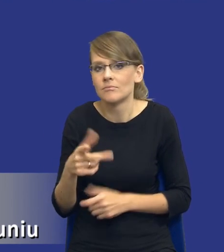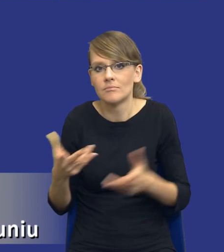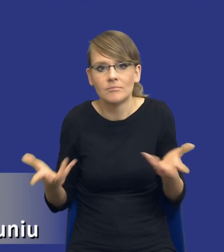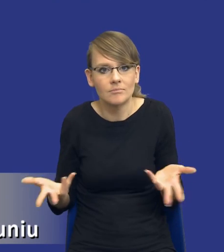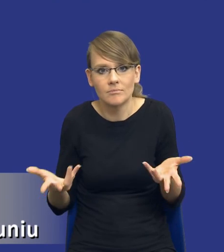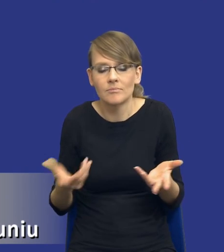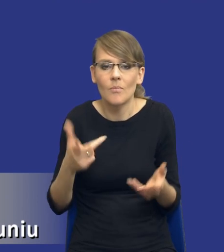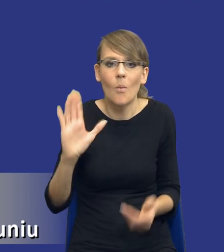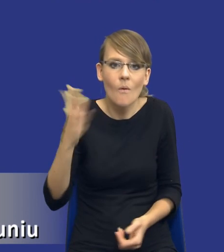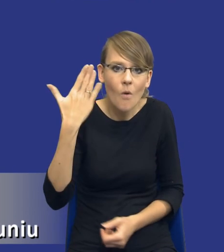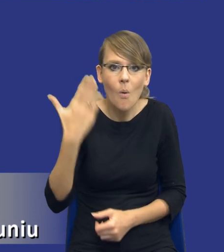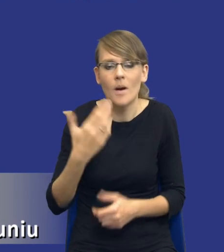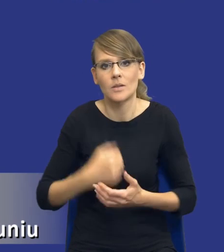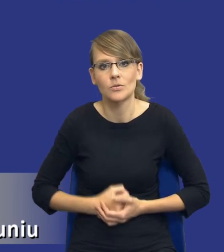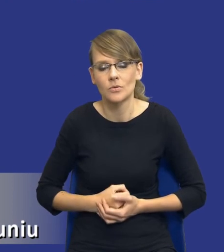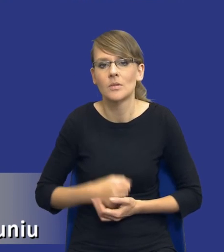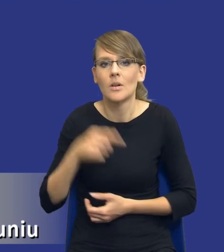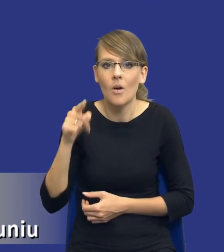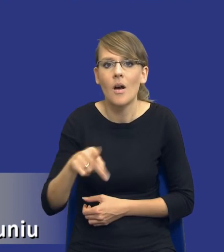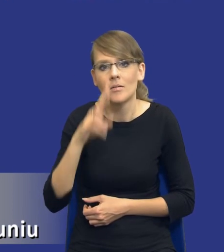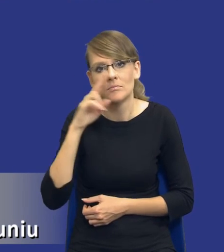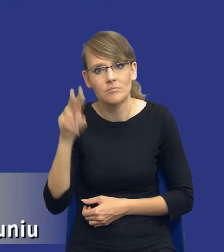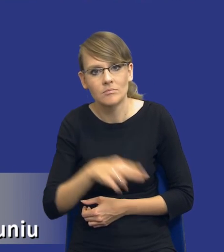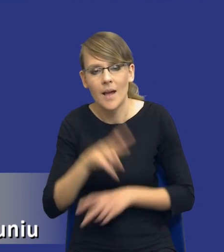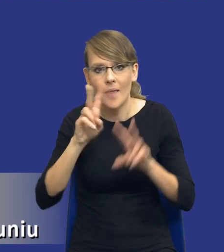powołać, zatrudnić żeby on spojrzał na tą naszą analizę i powiedział,